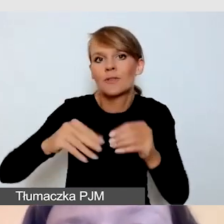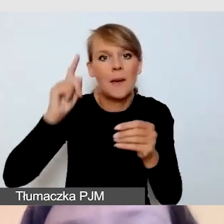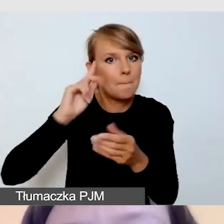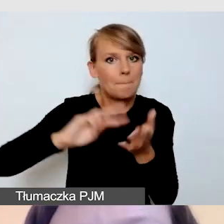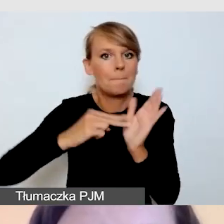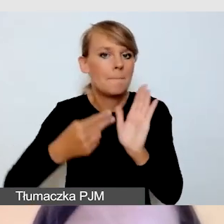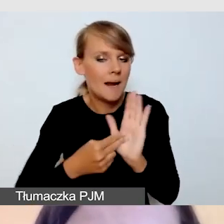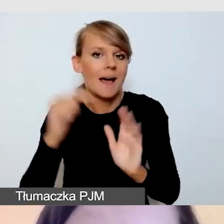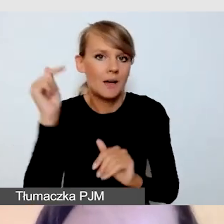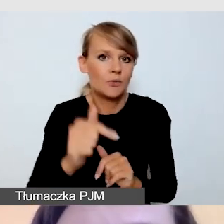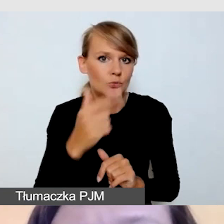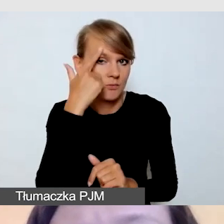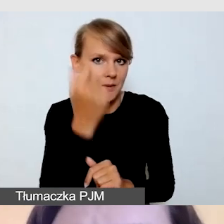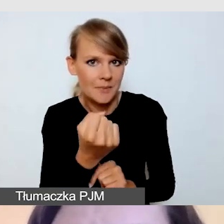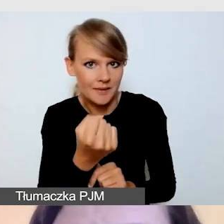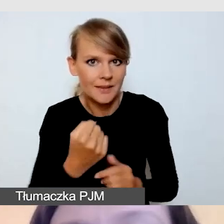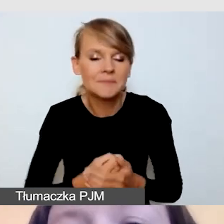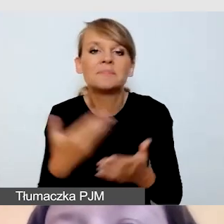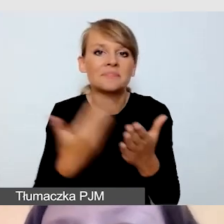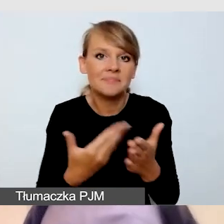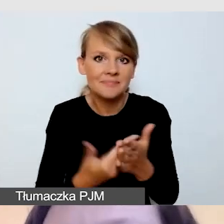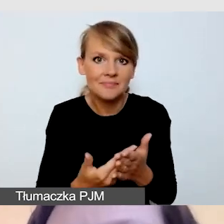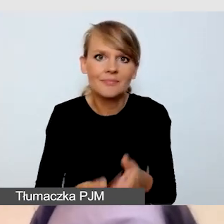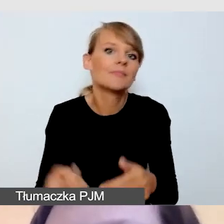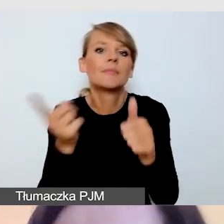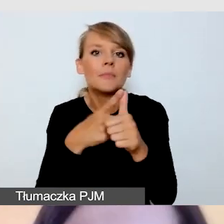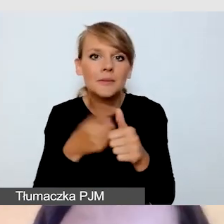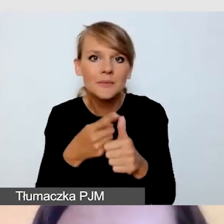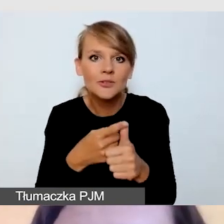ponieważ po pierwsze wiąże się to z ilością sprzętu,